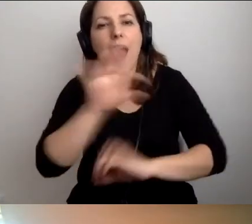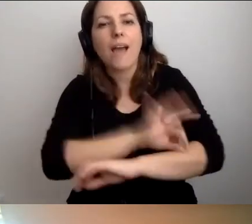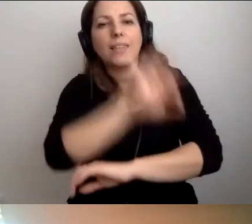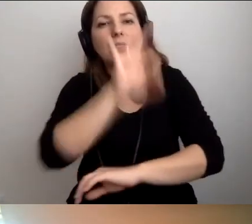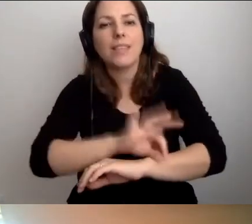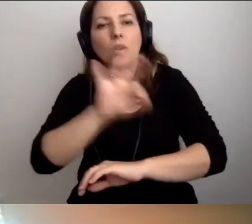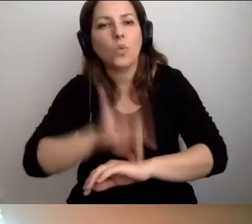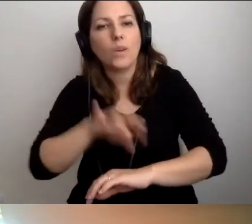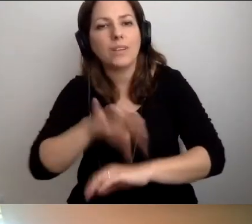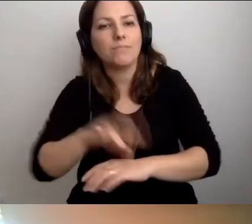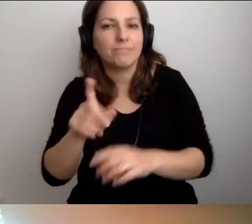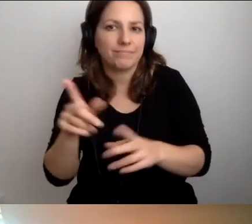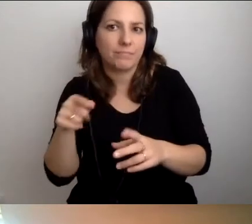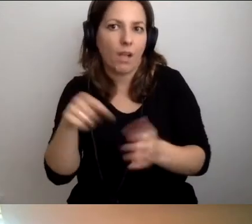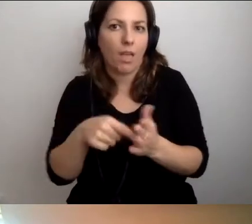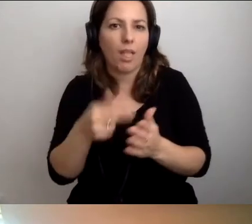Coś się w tym temacie dzieje.